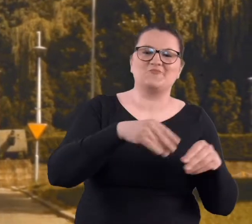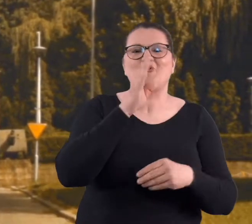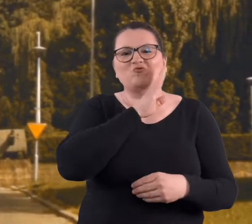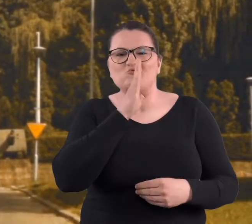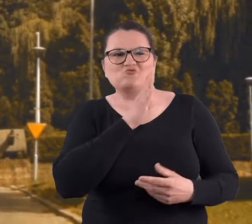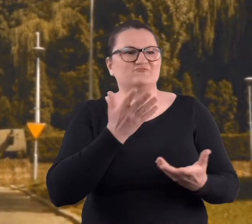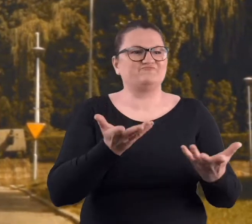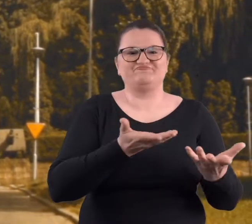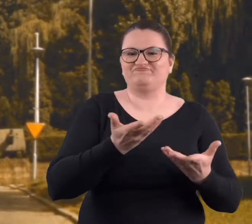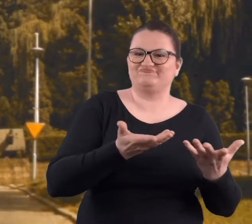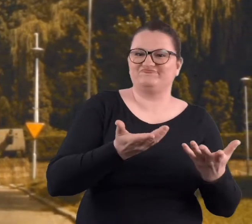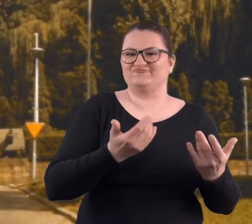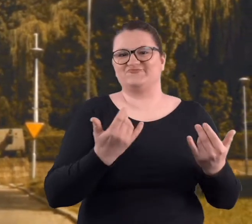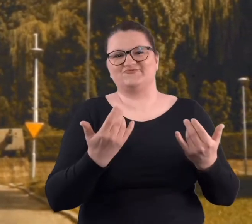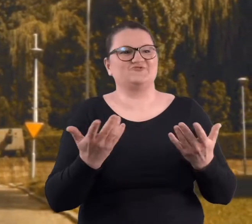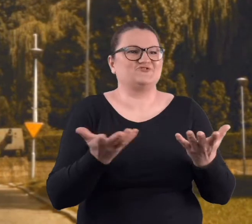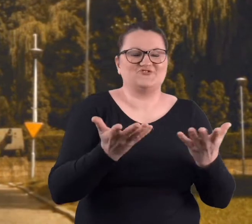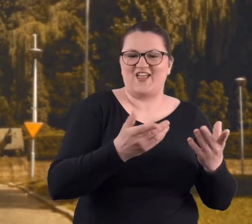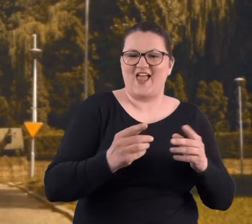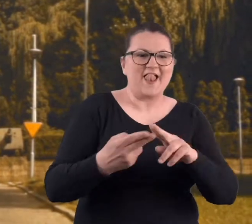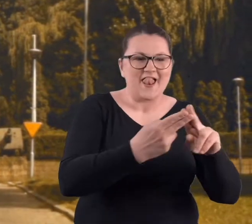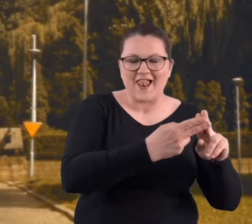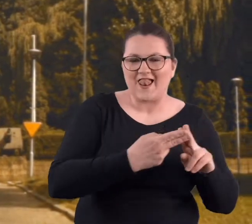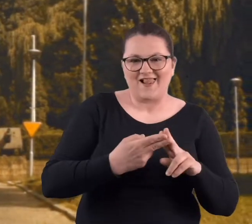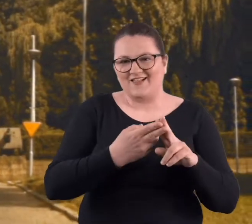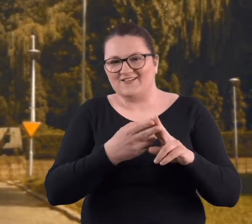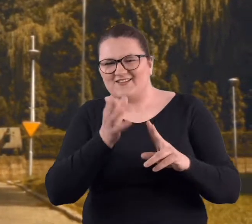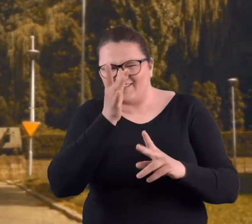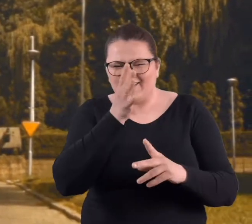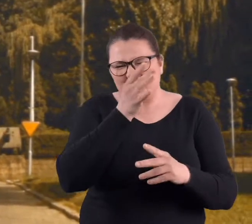na podwórku zawsze coś musieliśmy zbroić.